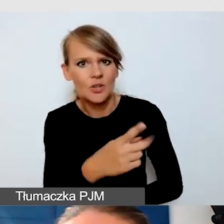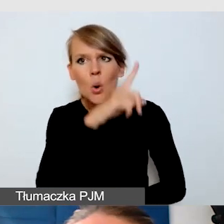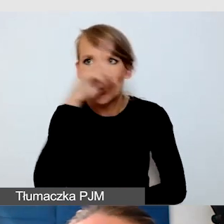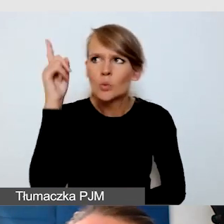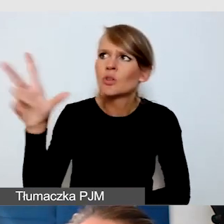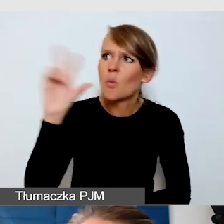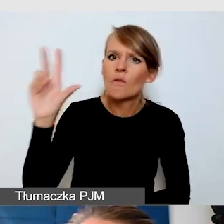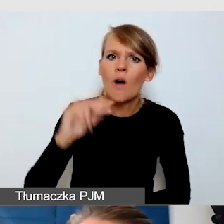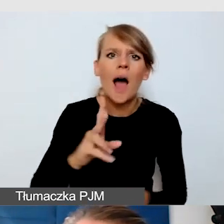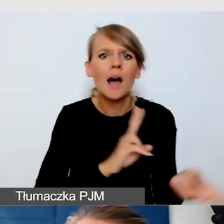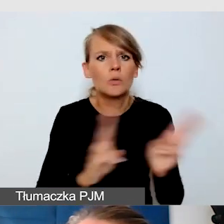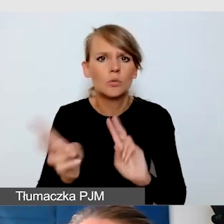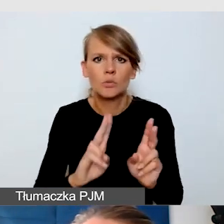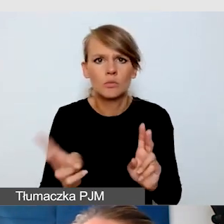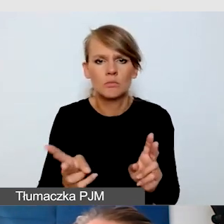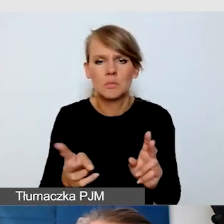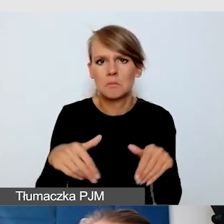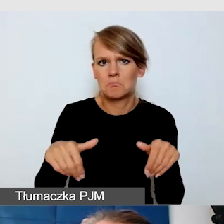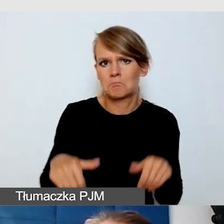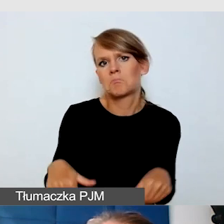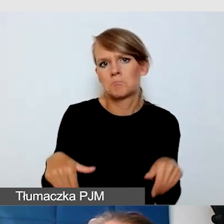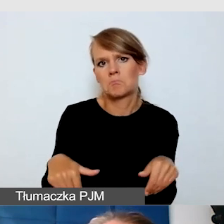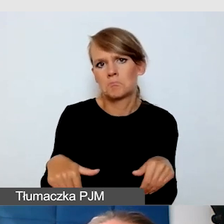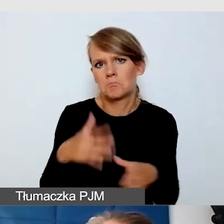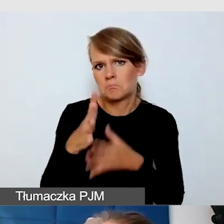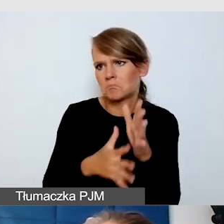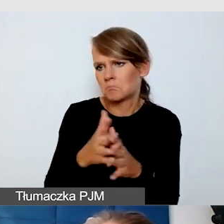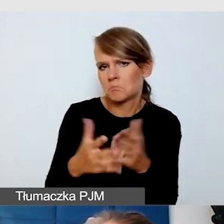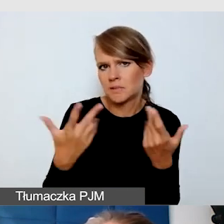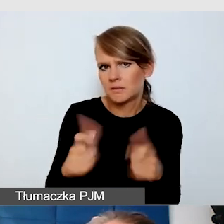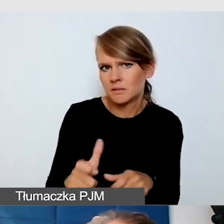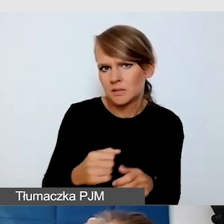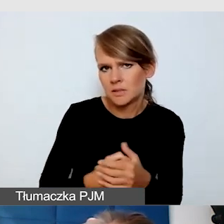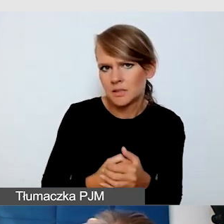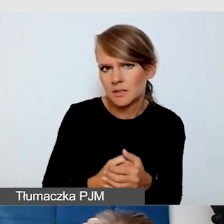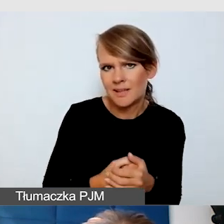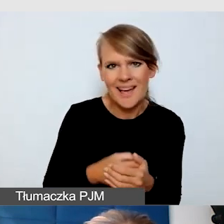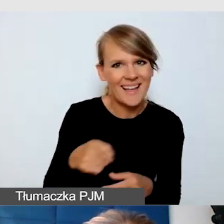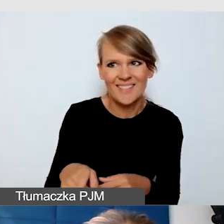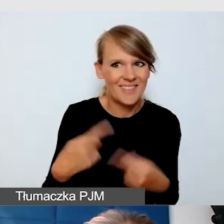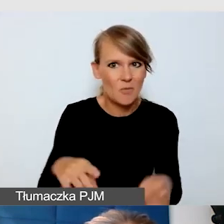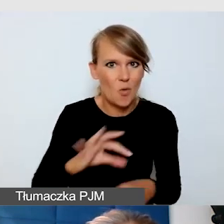a tłumacz przestał migać, jeden tłumacz w ogóle nie migał. To nie było moje wydarzenie, a wiedziałam, że trzeba szybko zareagować,